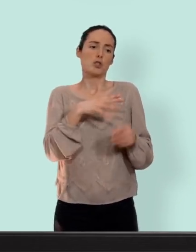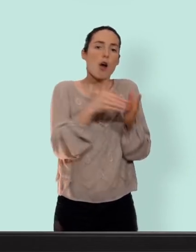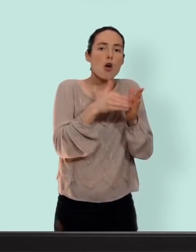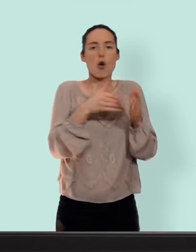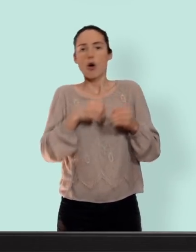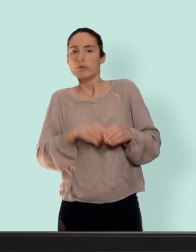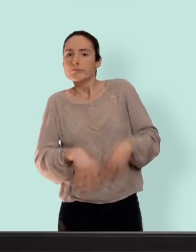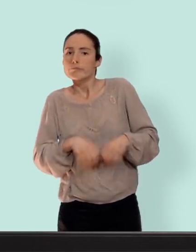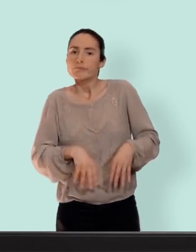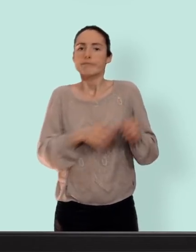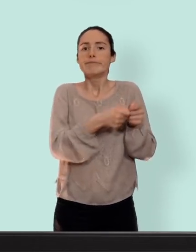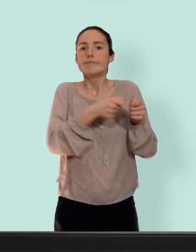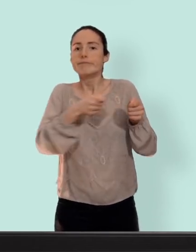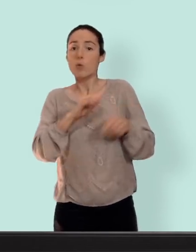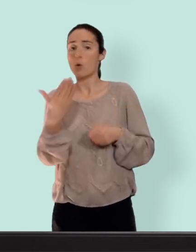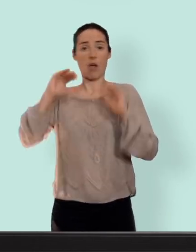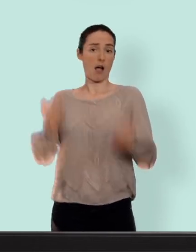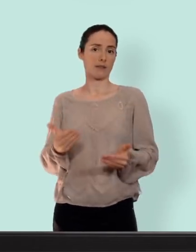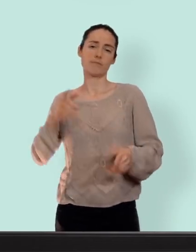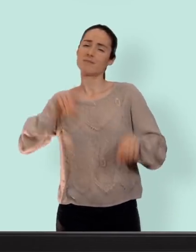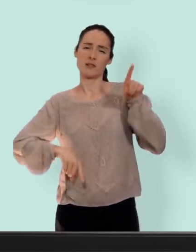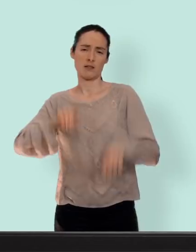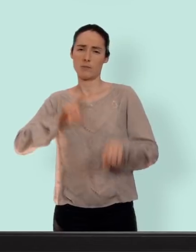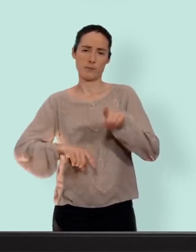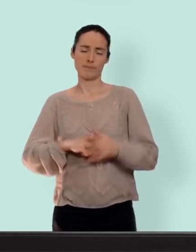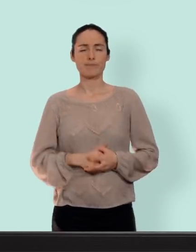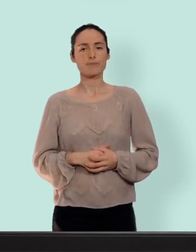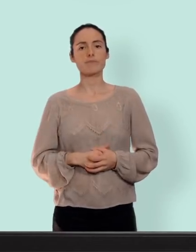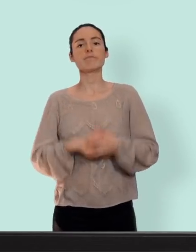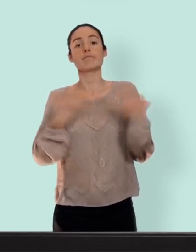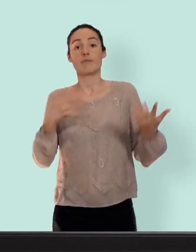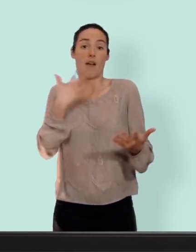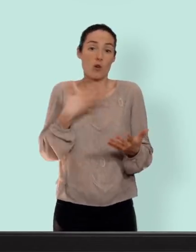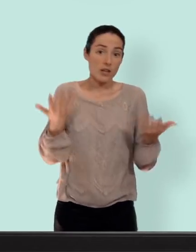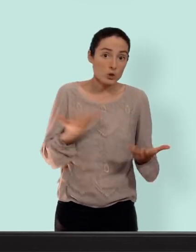qui va durer quelques temps... chez d'autres ça va s'arrêter à vous de voir... pour les avantages ben clairement le